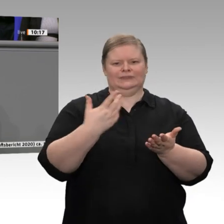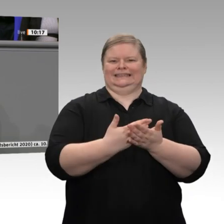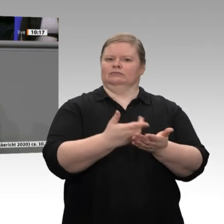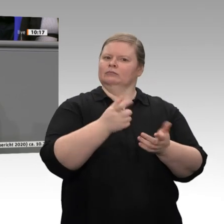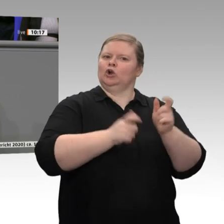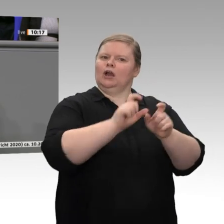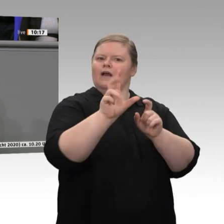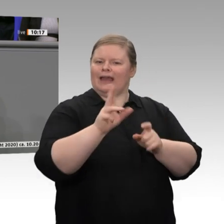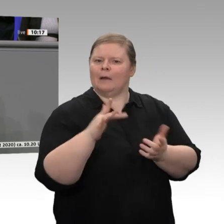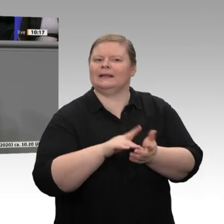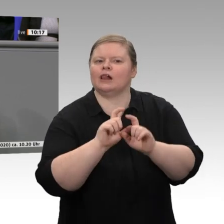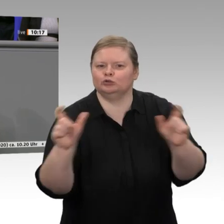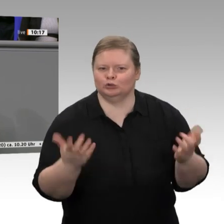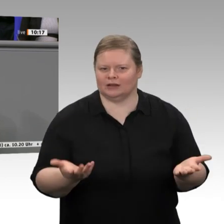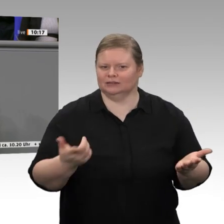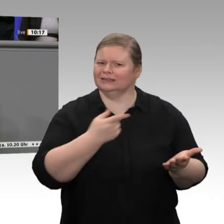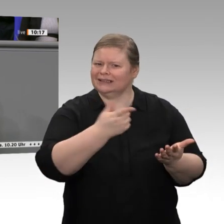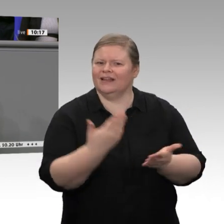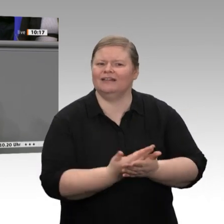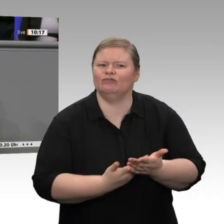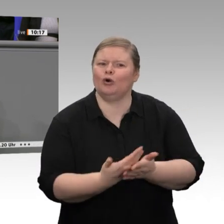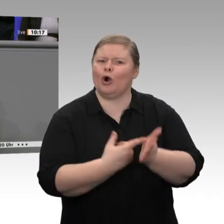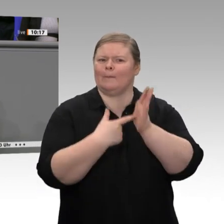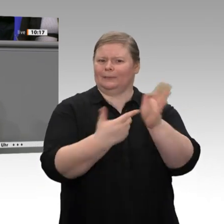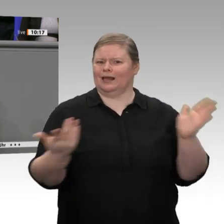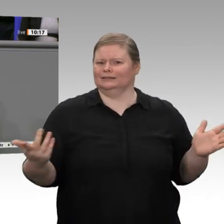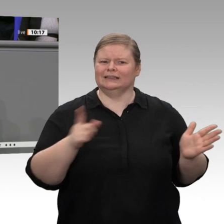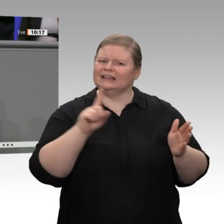Menschen. Die Bauinvestitionen boomen. Sie stiegen letztes Jahr um